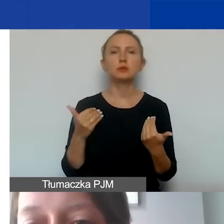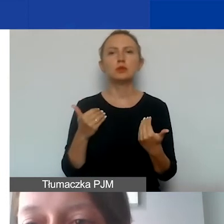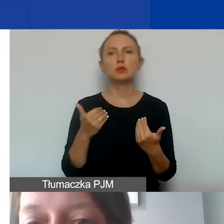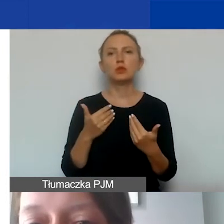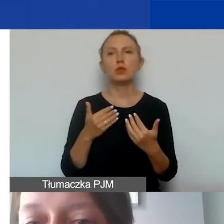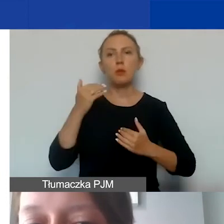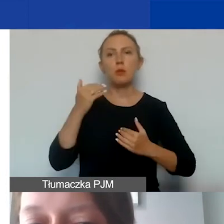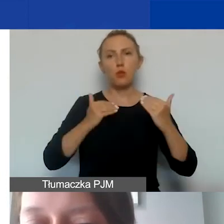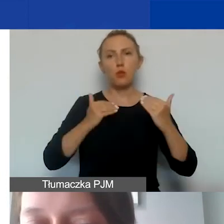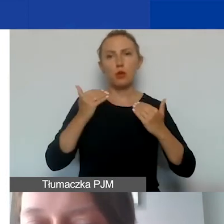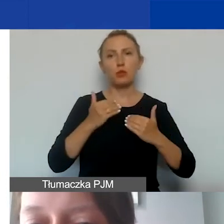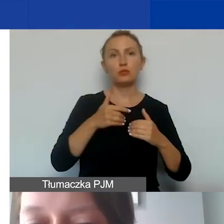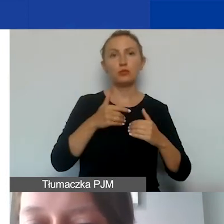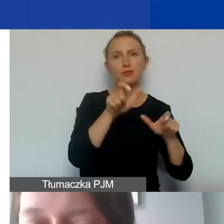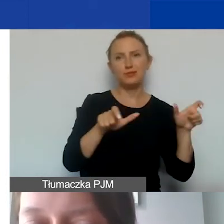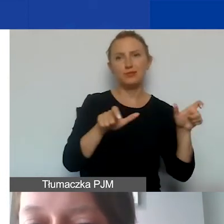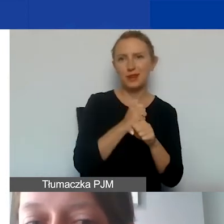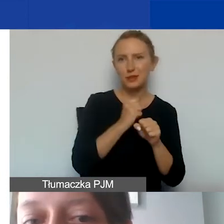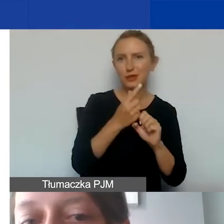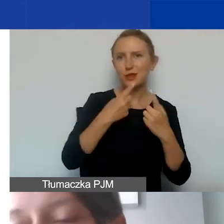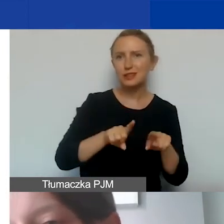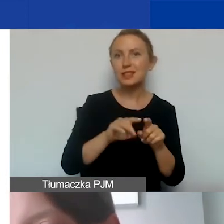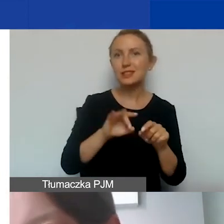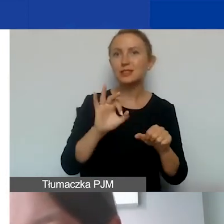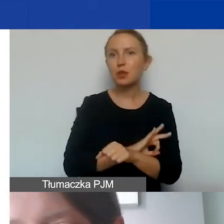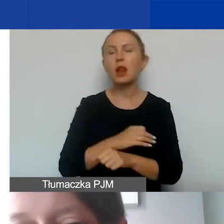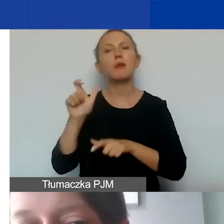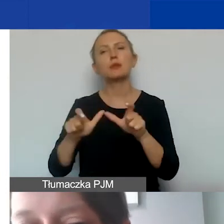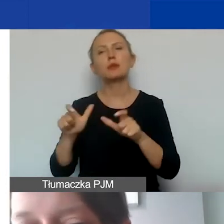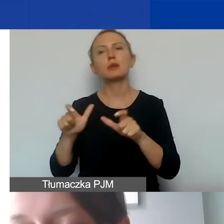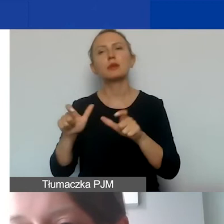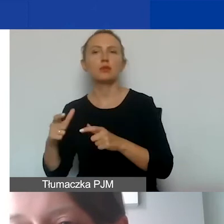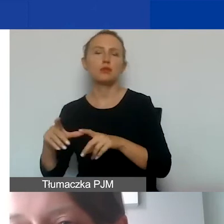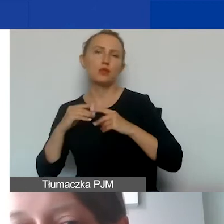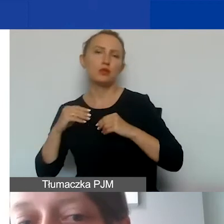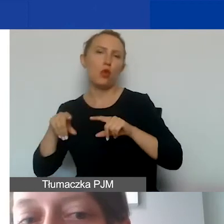pomiędzy personelem zaangażowanym w realizację projektu a personelem zatrudnionym przez organizację.